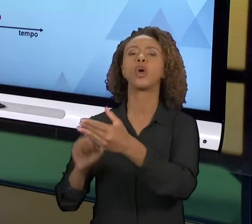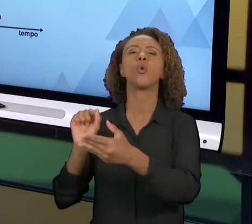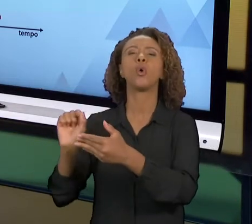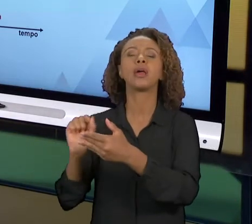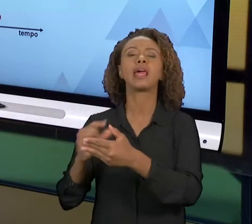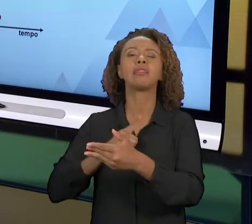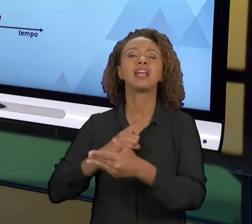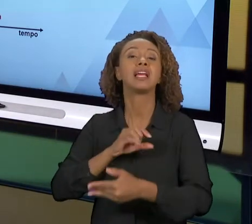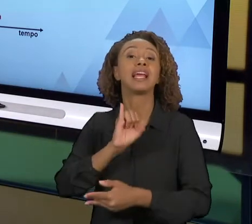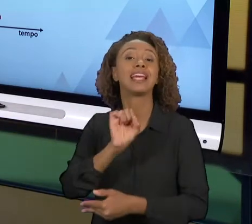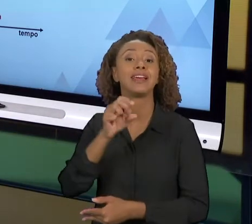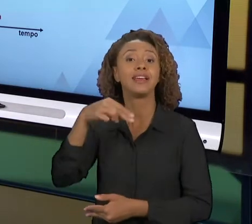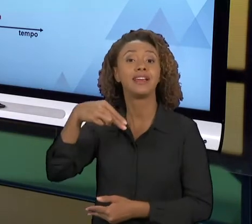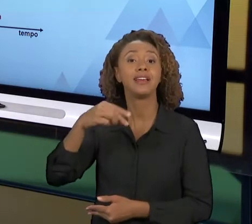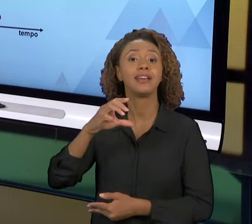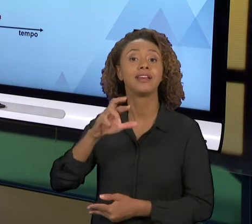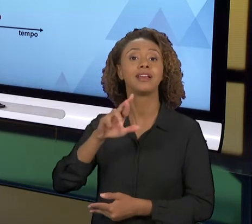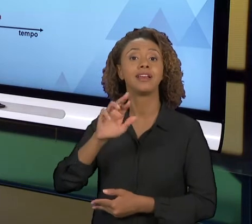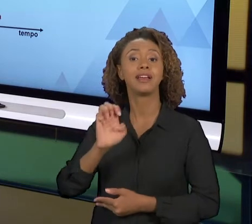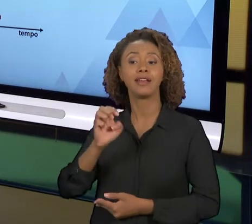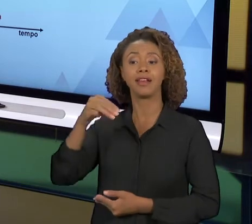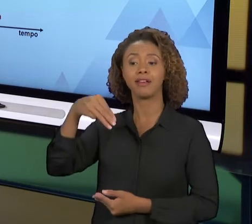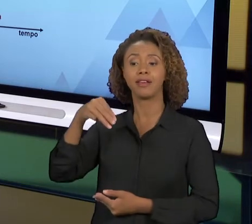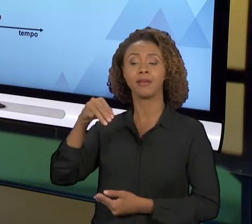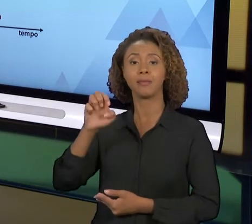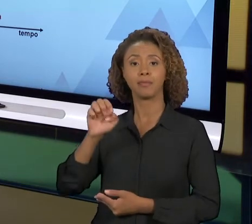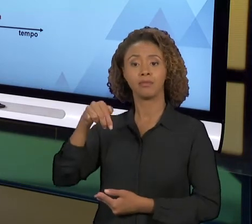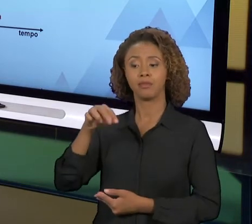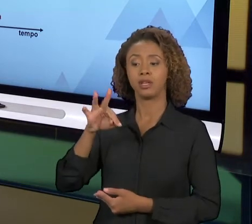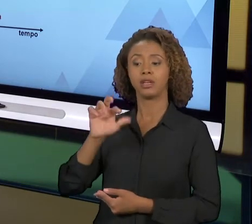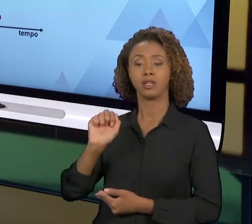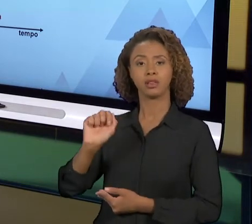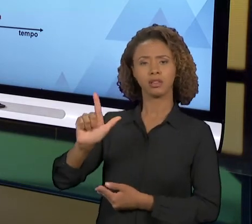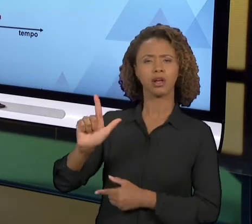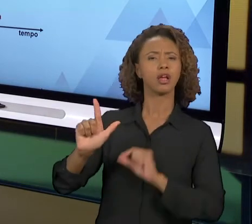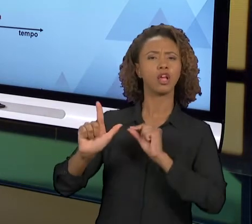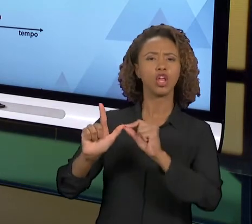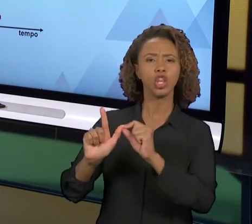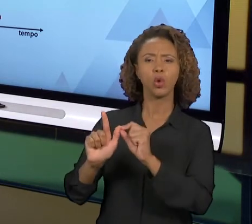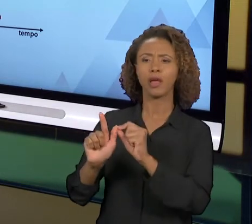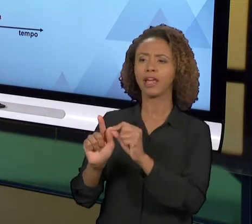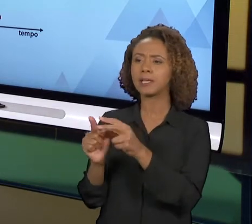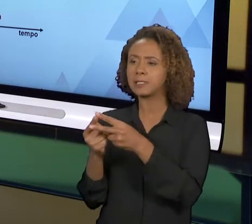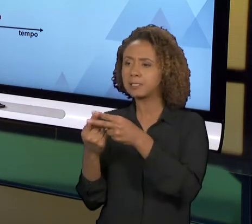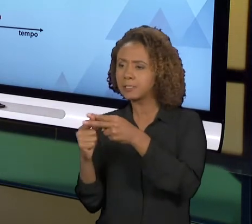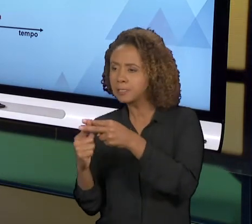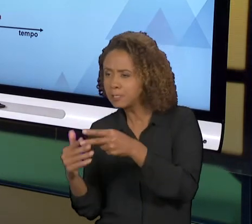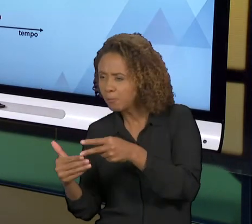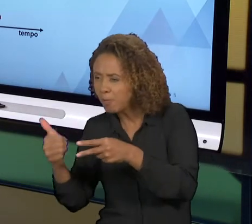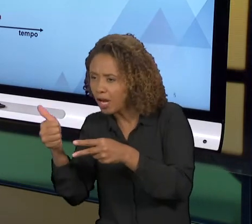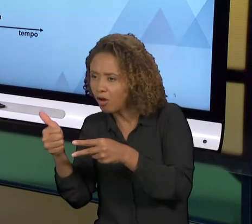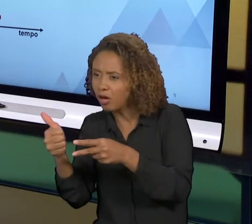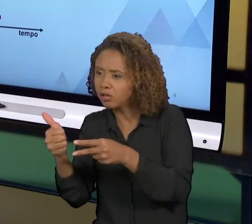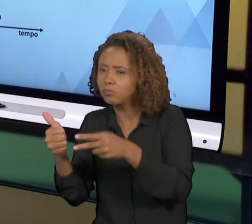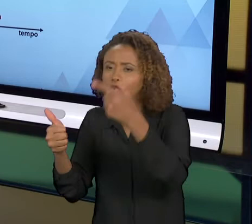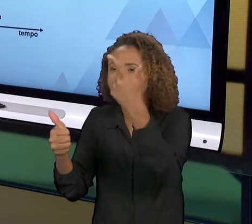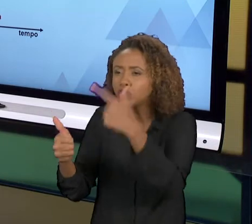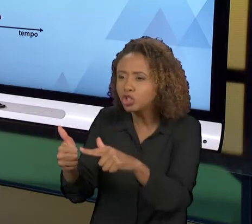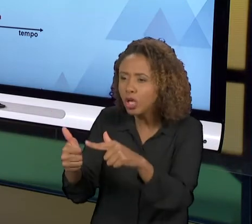POUQUINHO DE MELHORIA A CADA GIRO DO 'PDCA'. ENTÃO VOCÊ GIRA UMA VEZ E MELHORA UM POUCO O PROCESSO, GIRA OUTRA VEZ E MELHORA UM POUCO MAIS